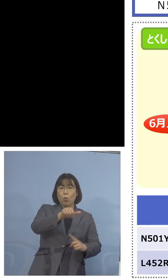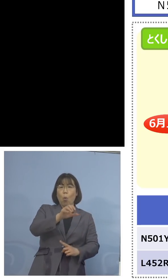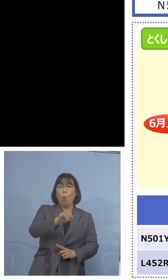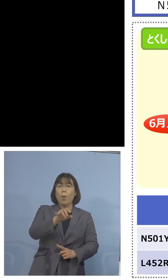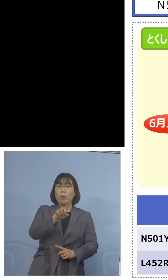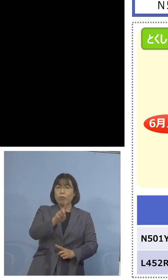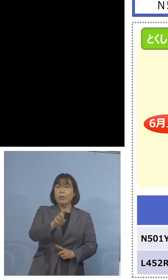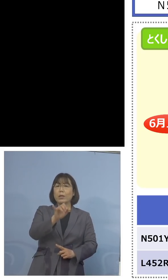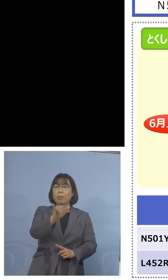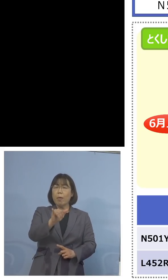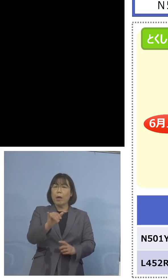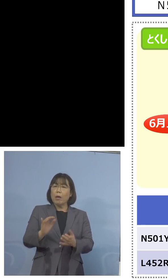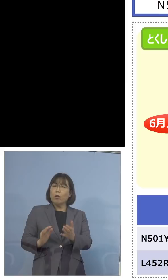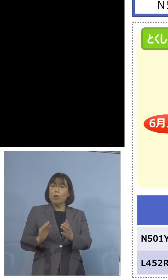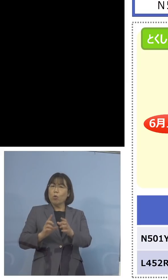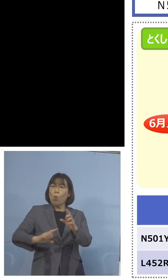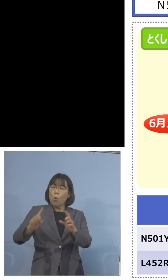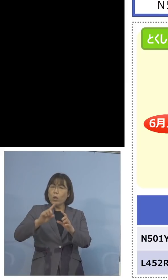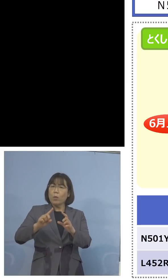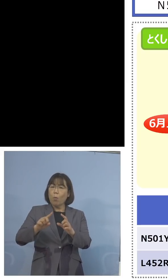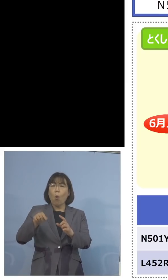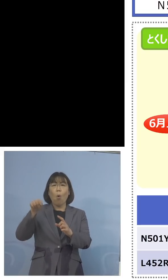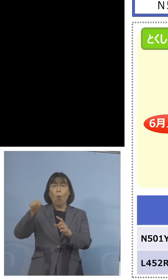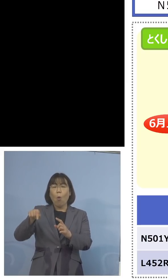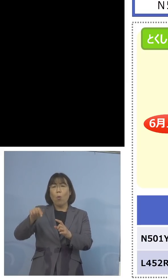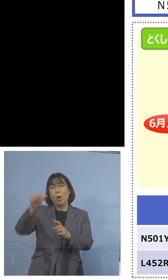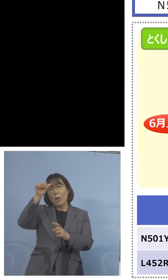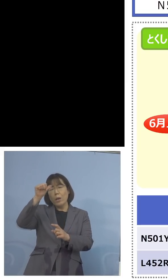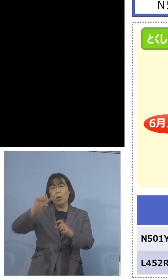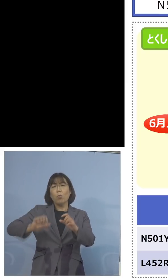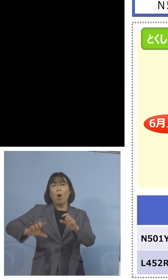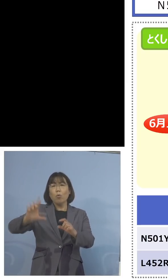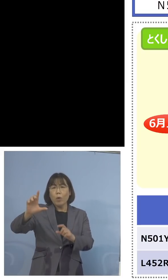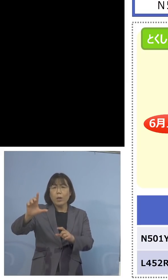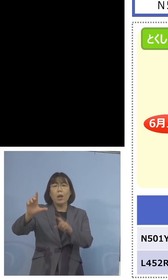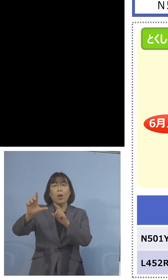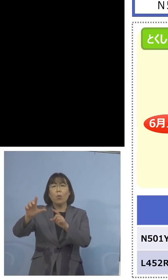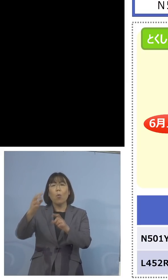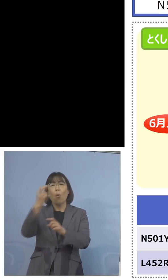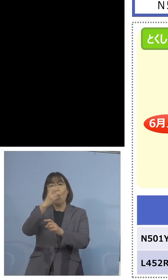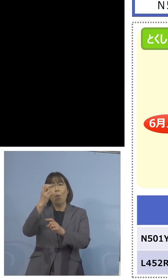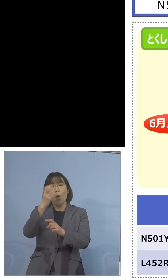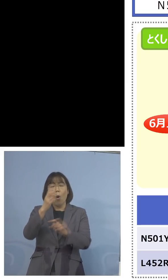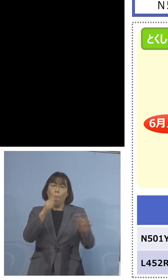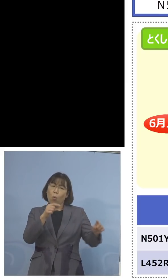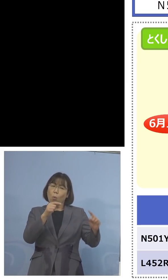この検査体制をN501Y、充実をしても 意味がないんじゃないか、記者の